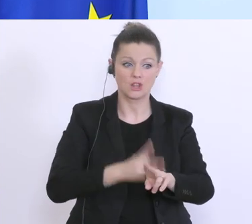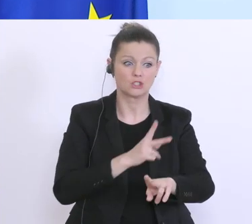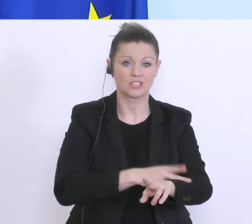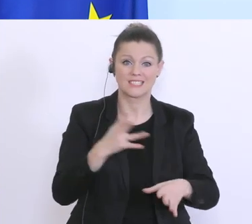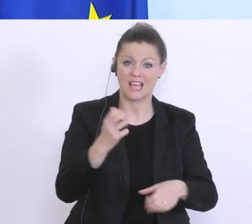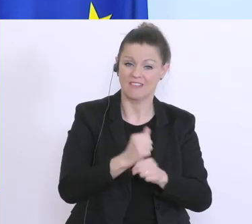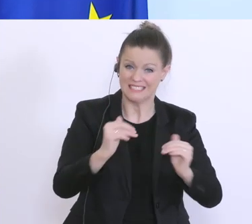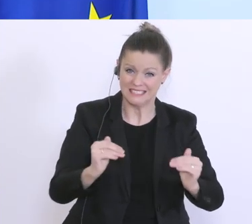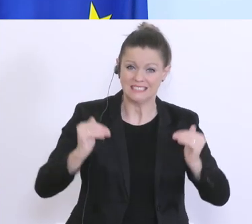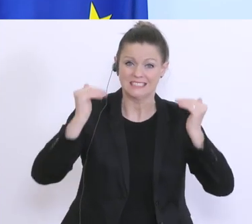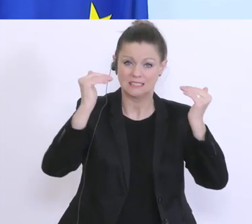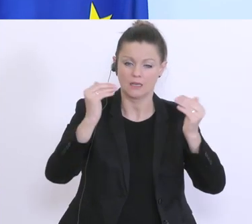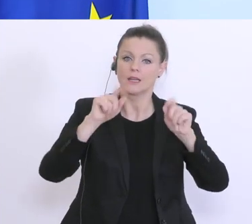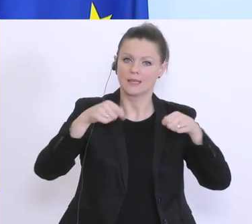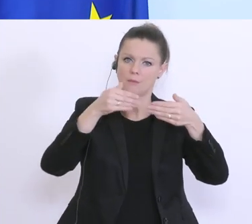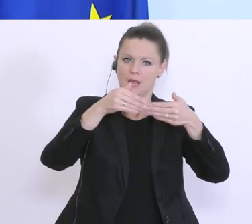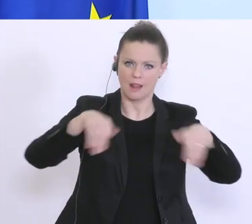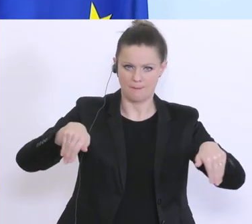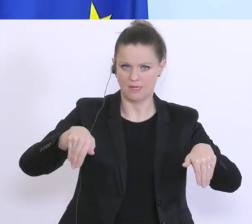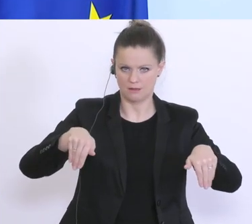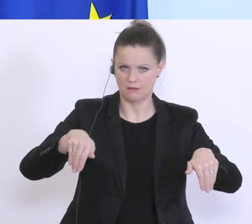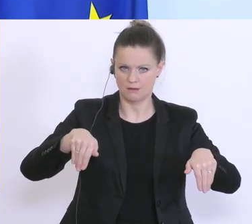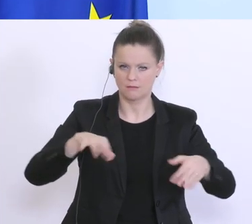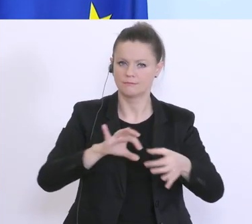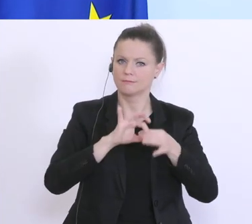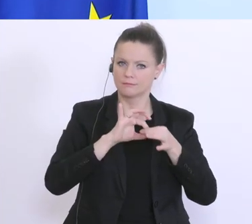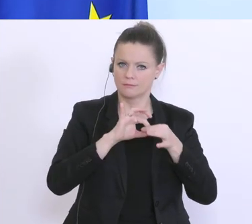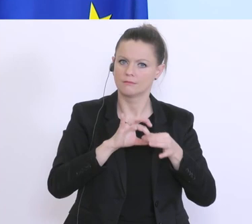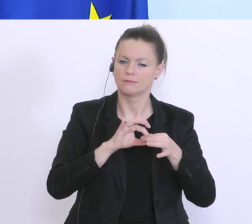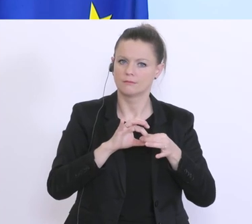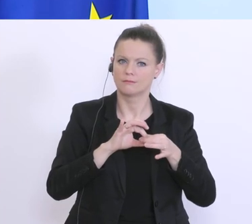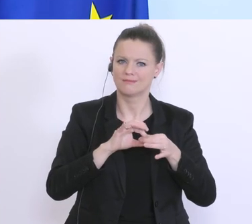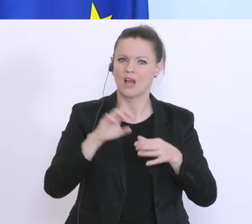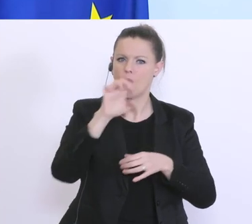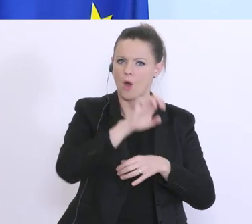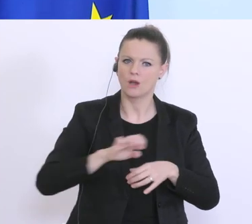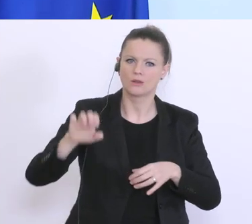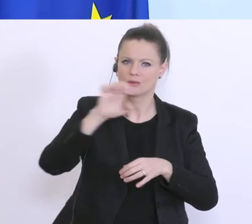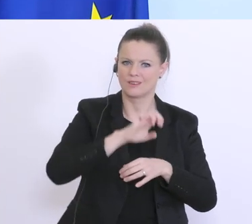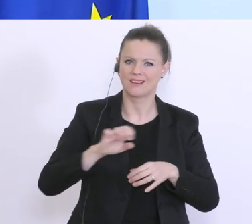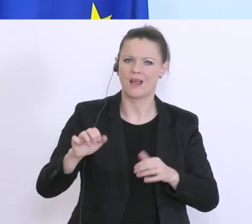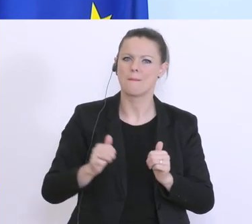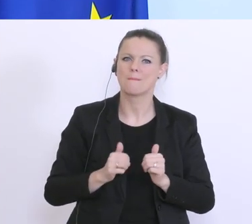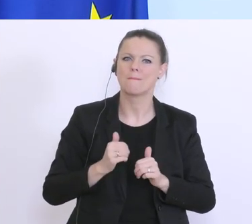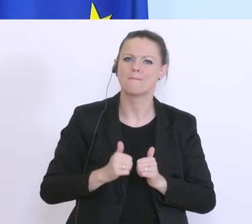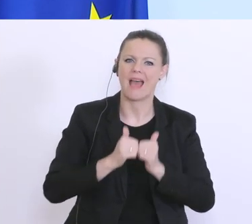Es gibt hier Beschränkungen auf Basis des europäischen Beihilfenrechts, z.B.,